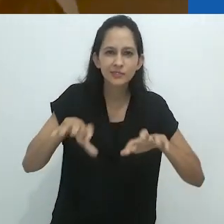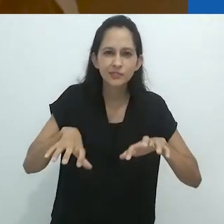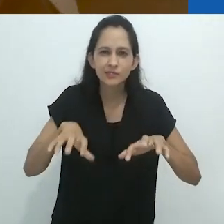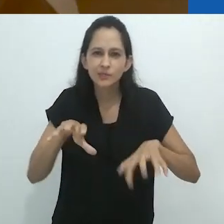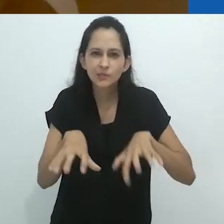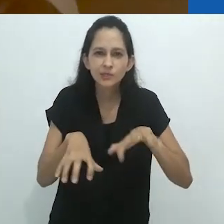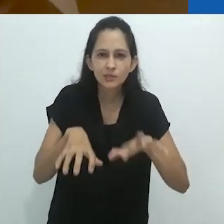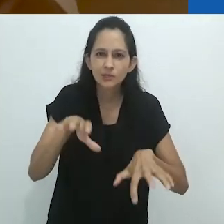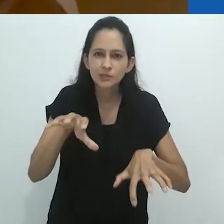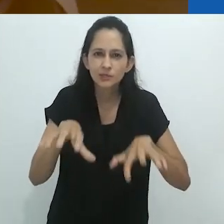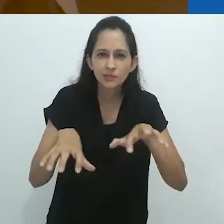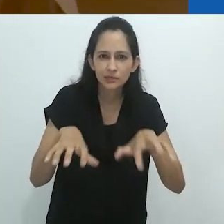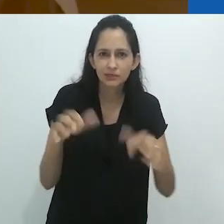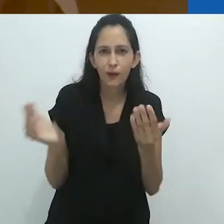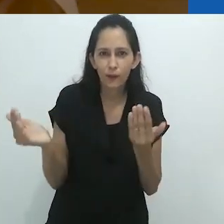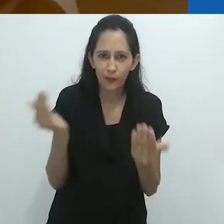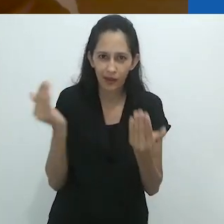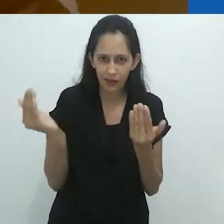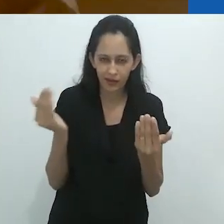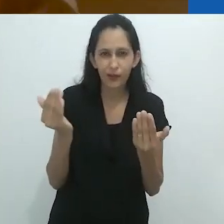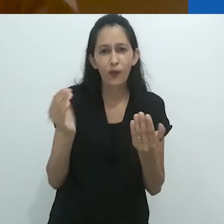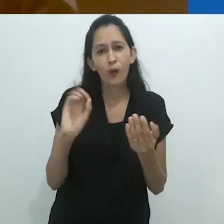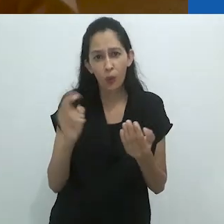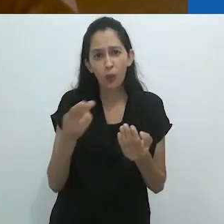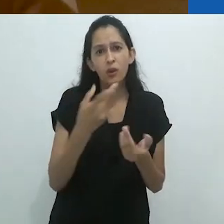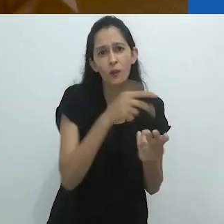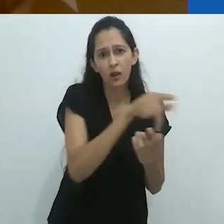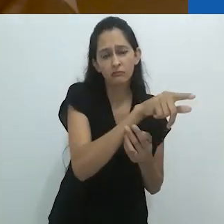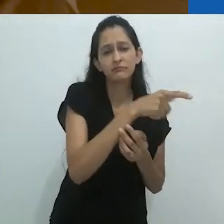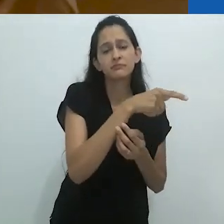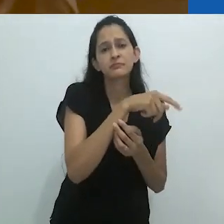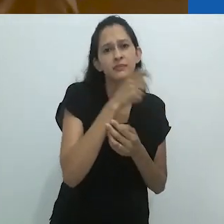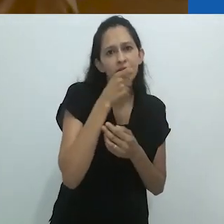como as do jaguar ou talvez do Osso Hormiguero.